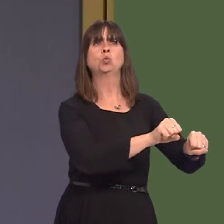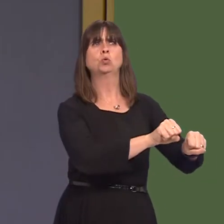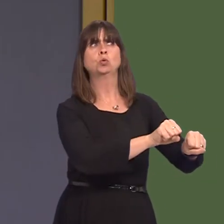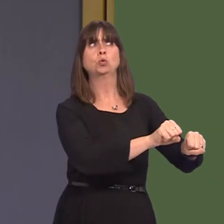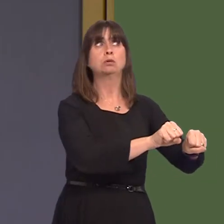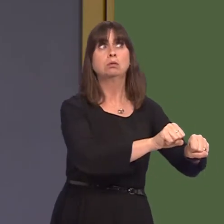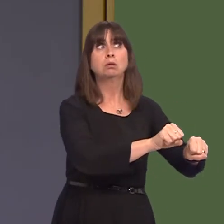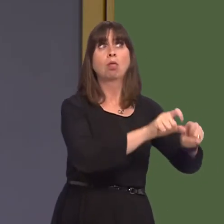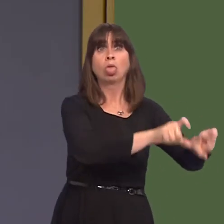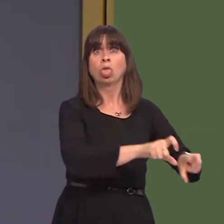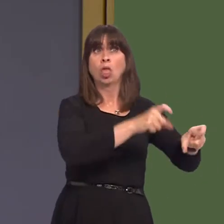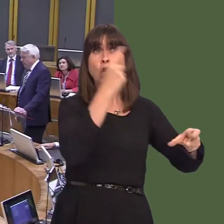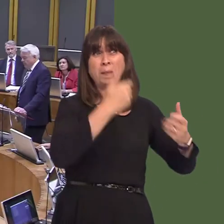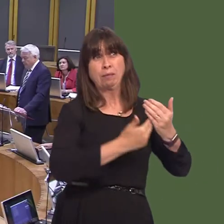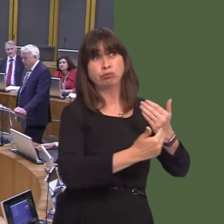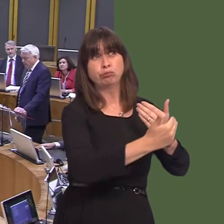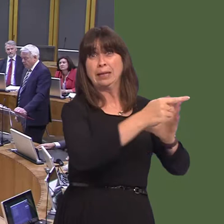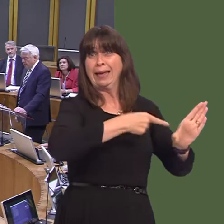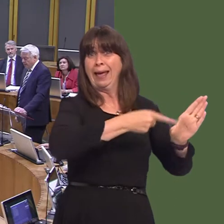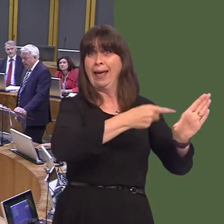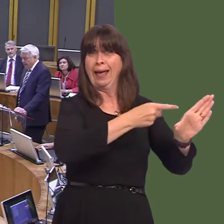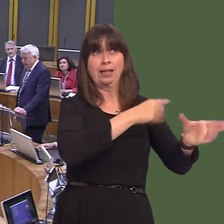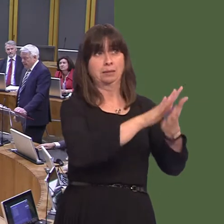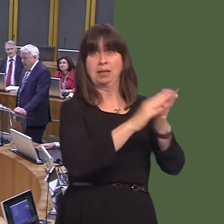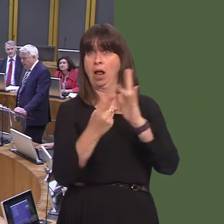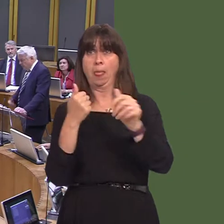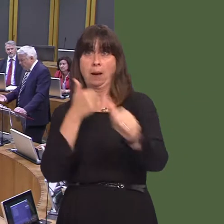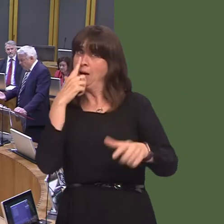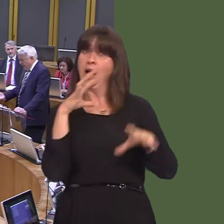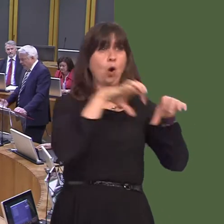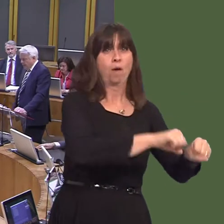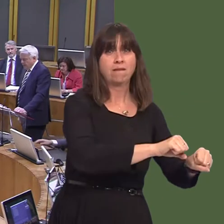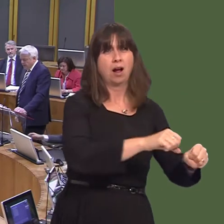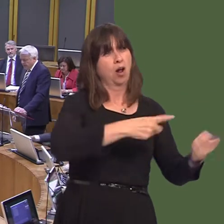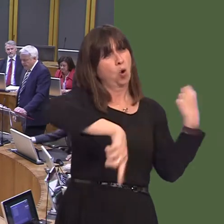hynny wedi sefyll yna fel carreg fedd, mewn ffordd, am flynyddoedd yn y dref, ac roedd